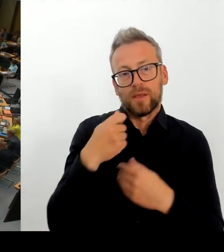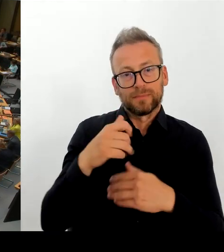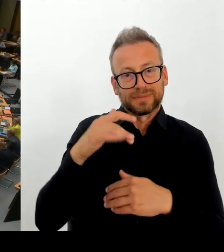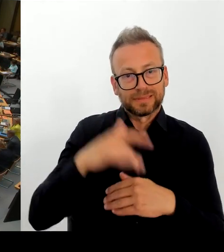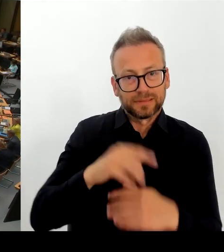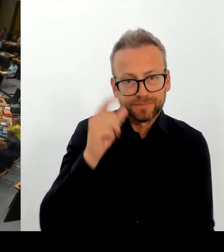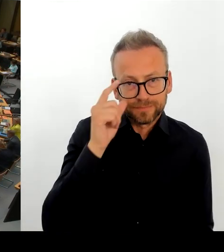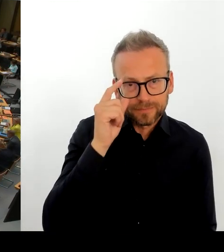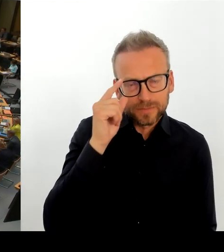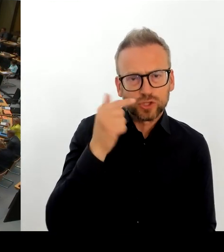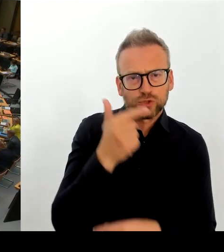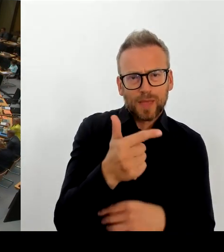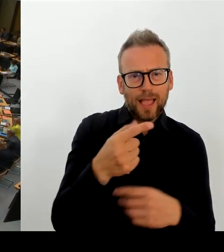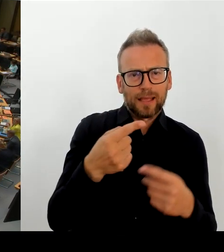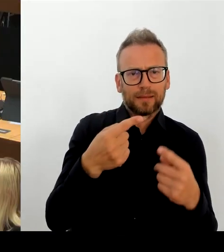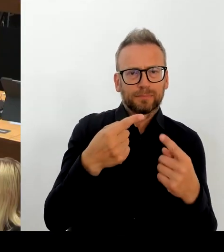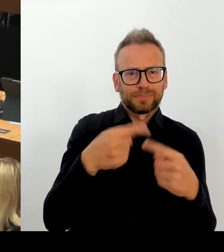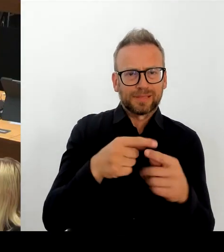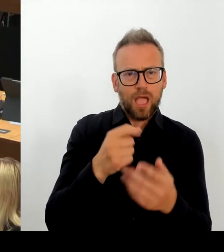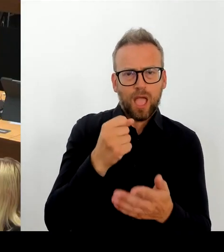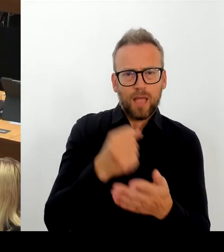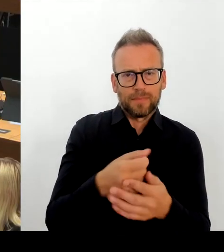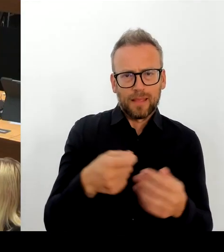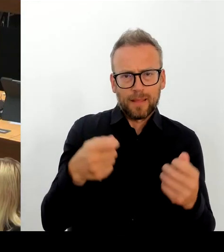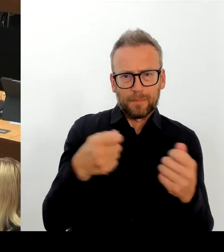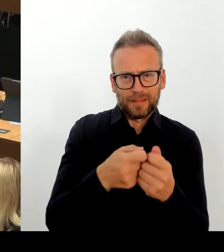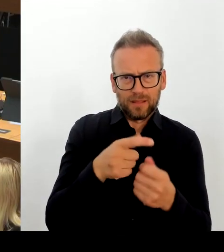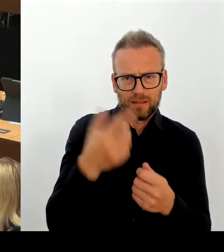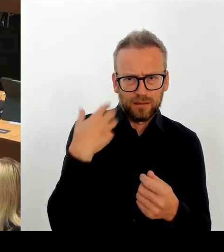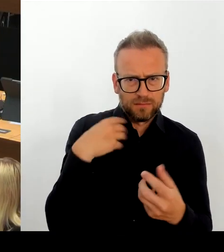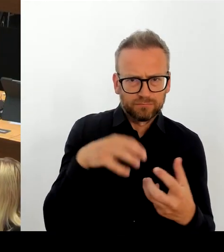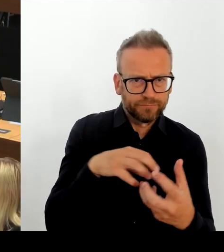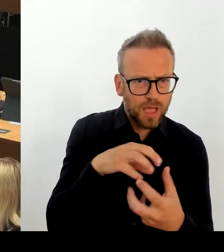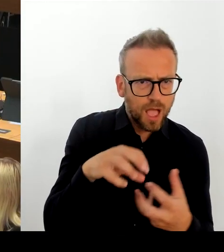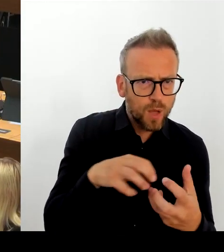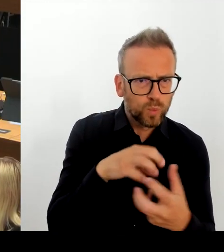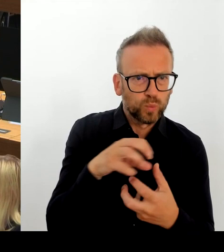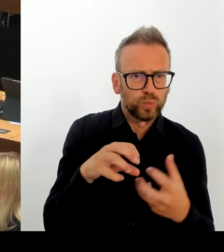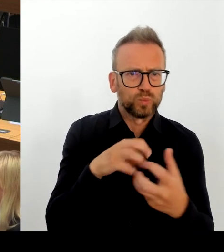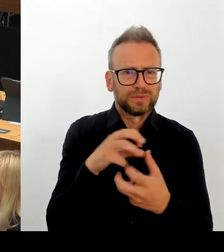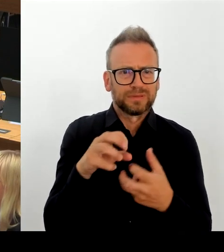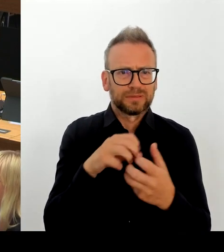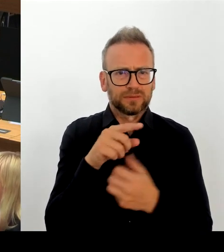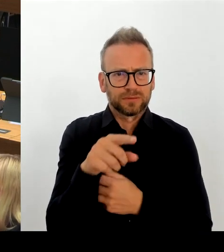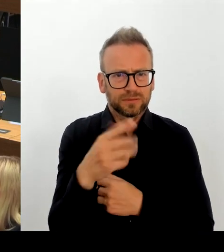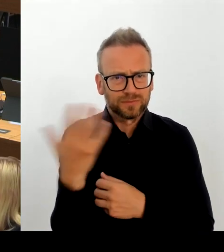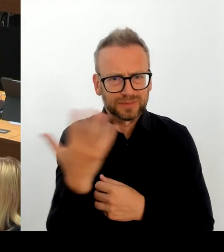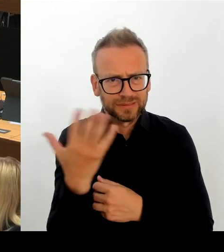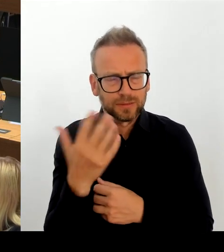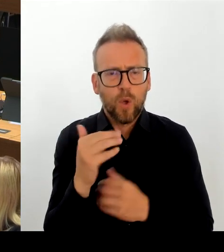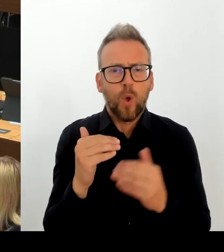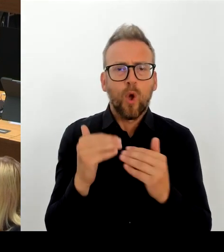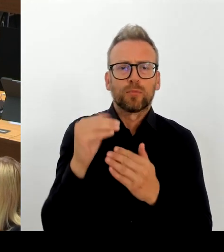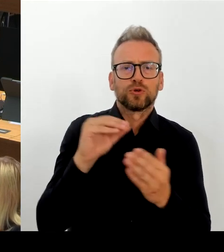Nichtsdestotrotz haben wir uns die Sachlage noch mal angeschaut, denn eins ist ganz wichtig bei diesem Thema, dass die